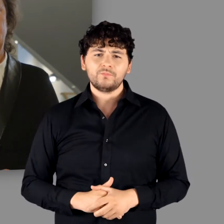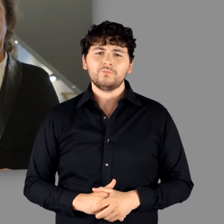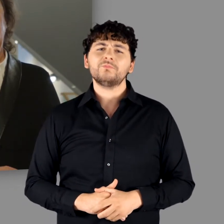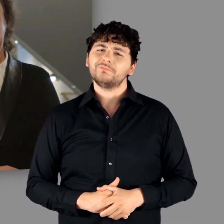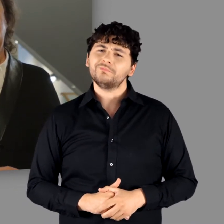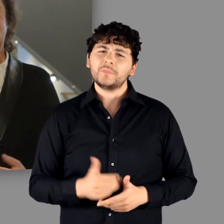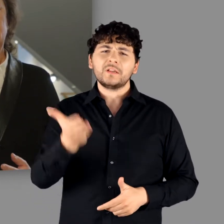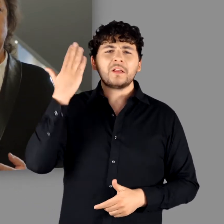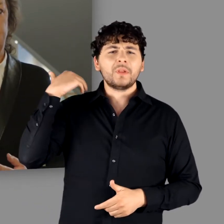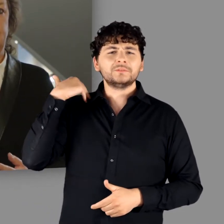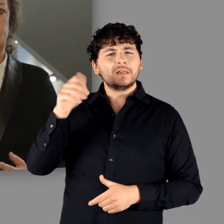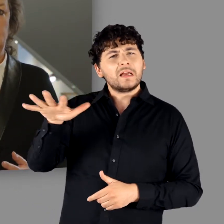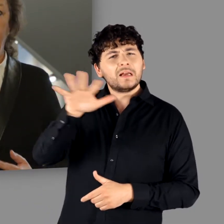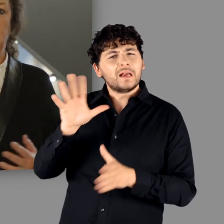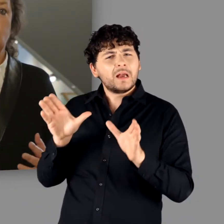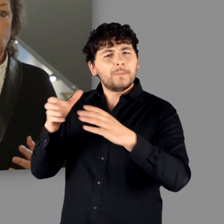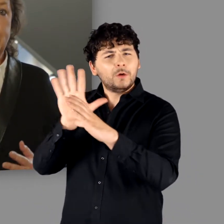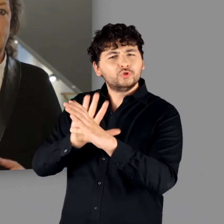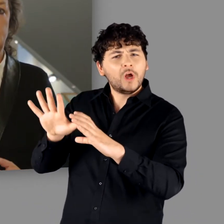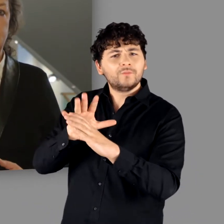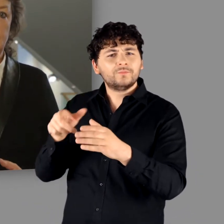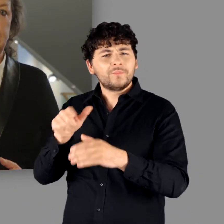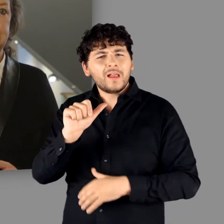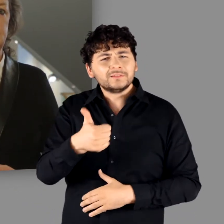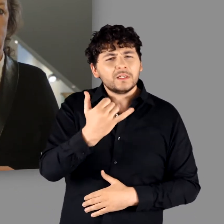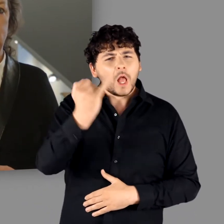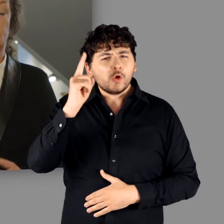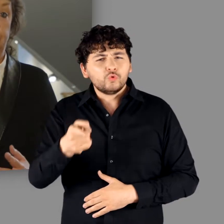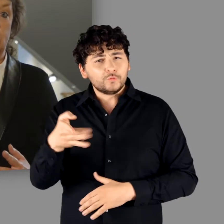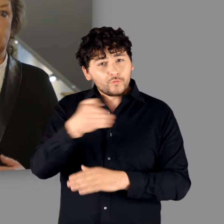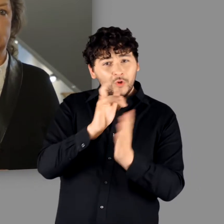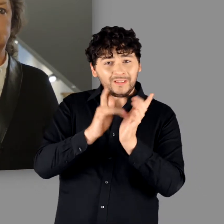Denn die Gemeinschaften, die von den Römern im 1. Jahrhundert v. Chr.